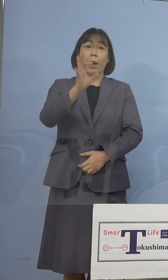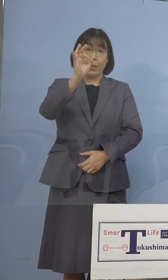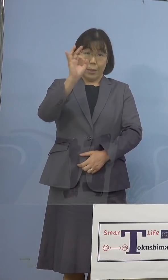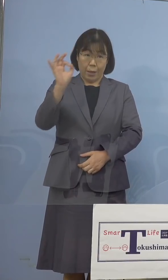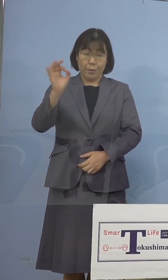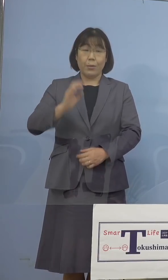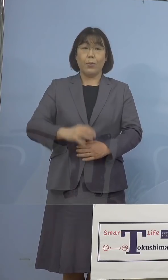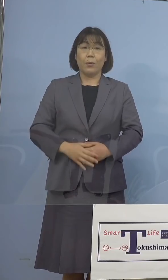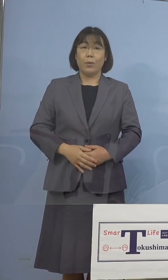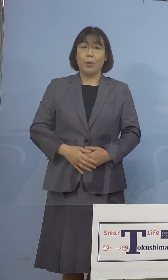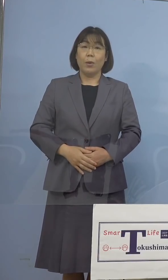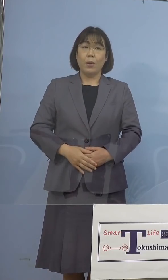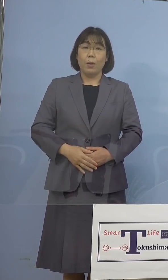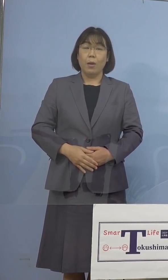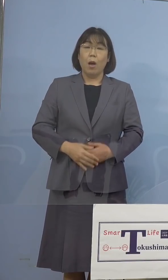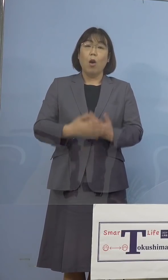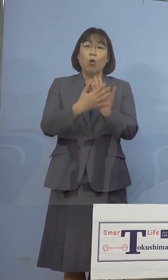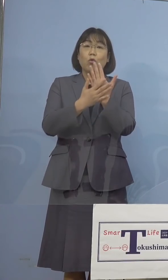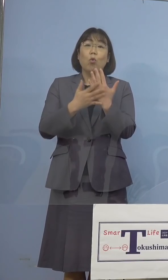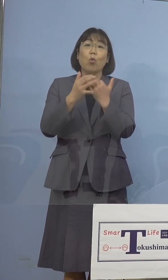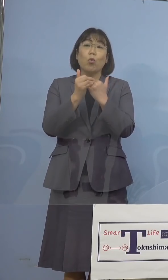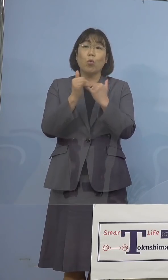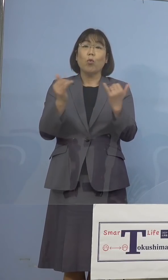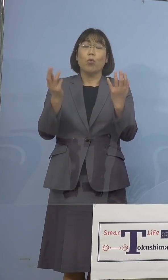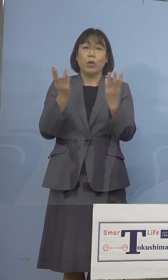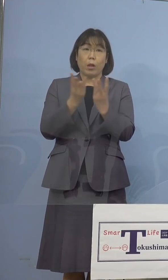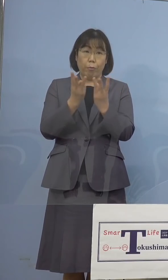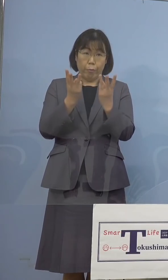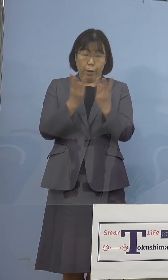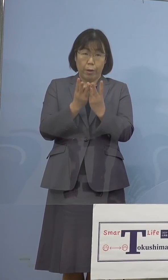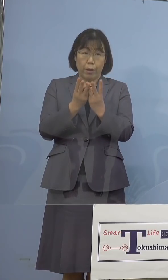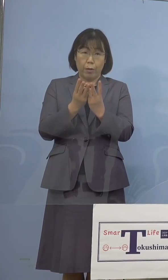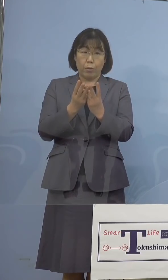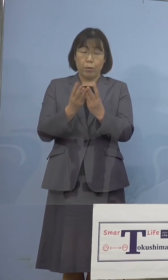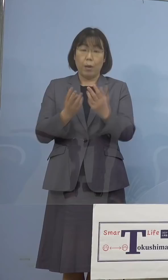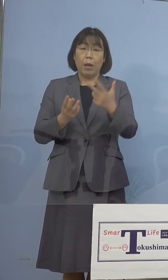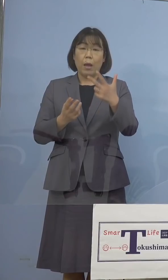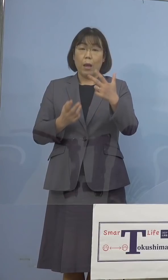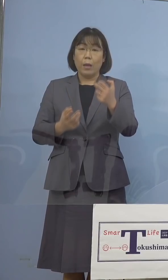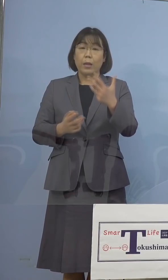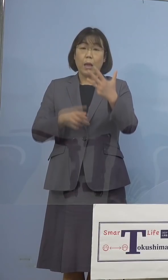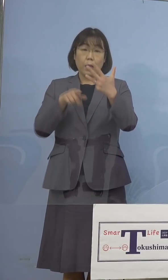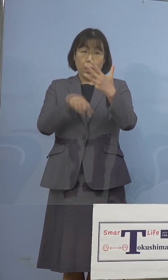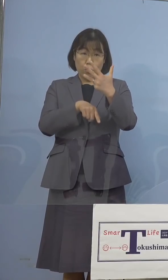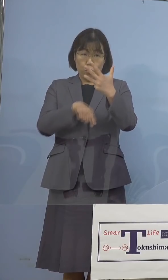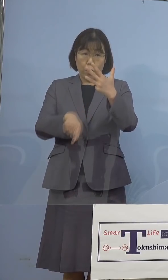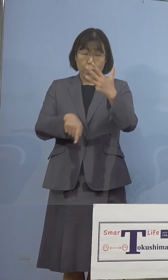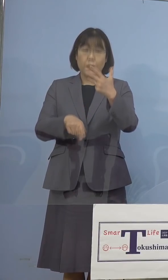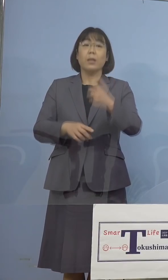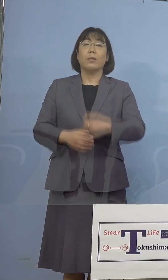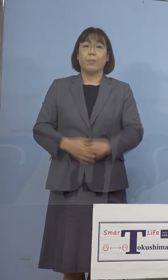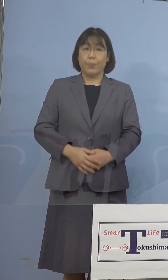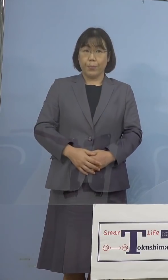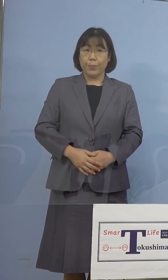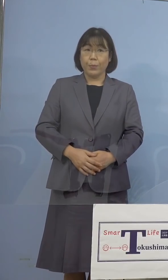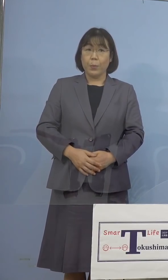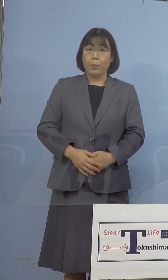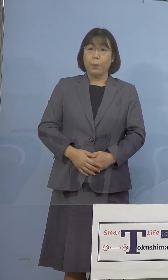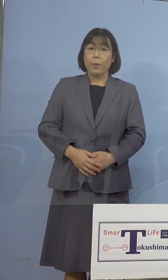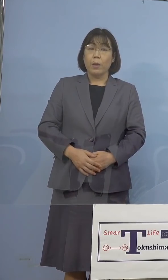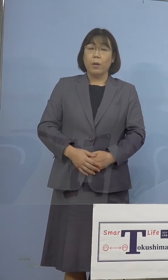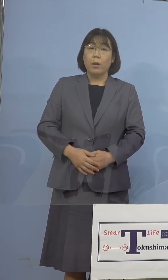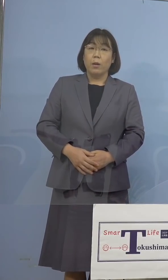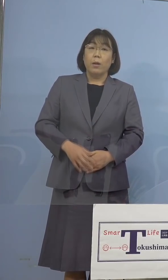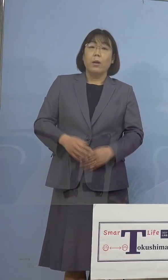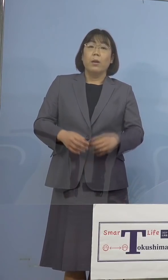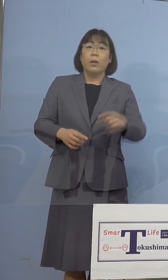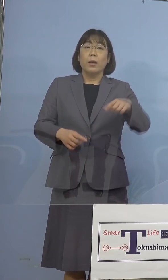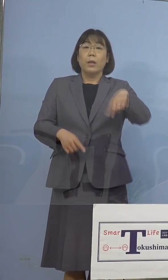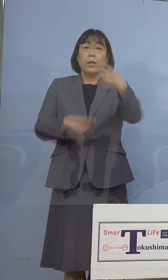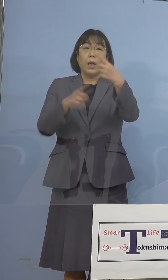次に療養者数につきましては78人と なりました、100人を割ったのは